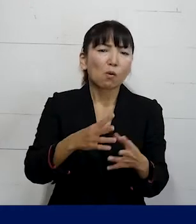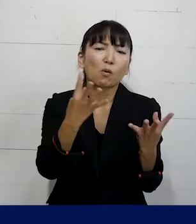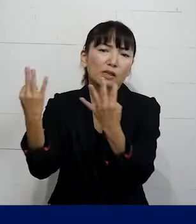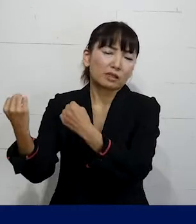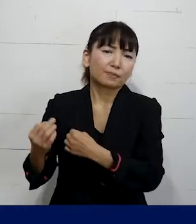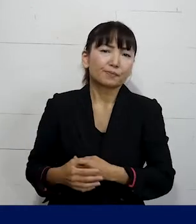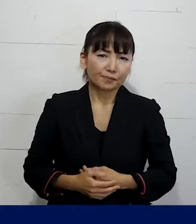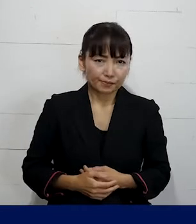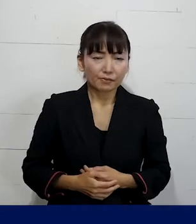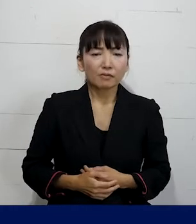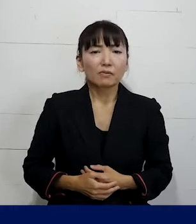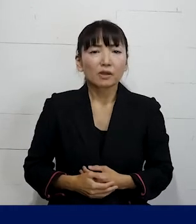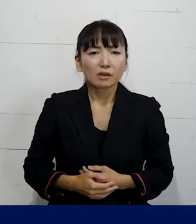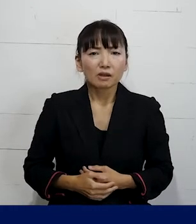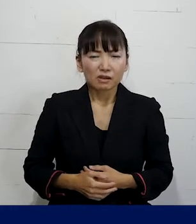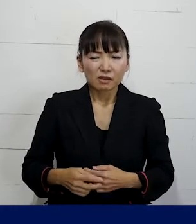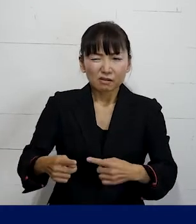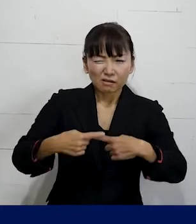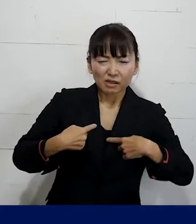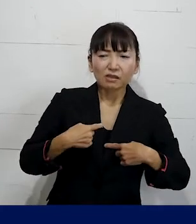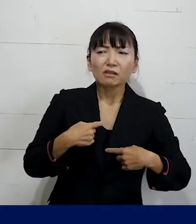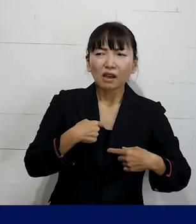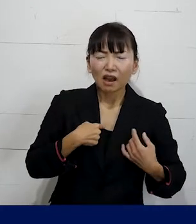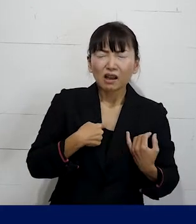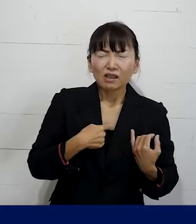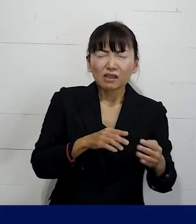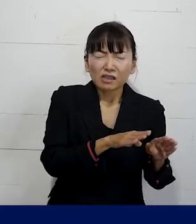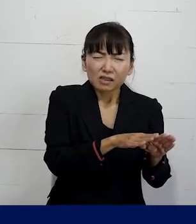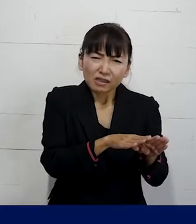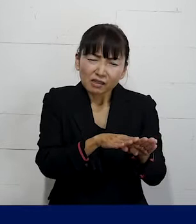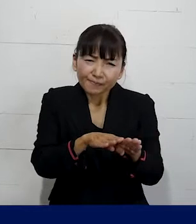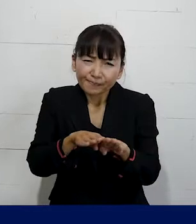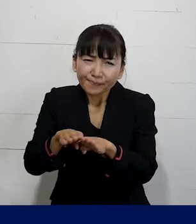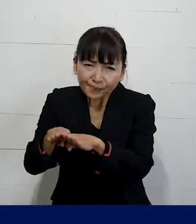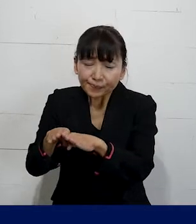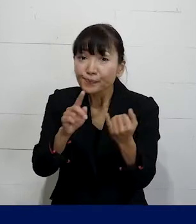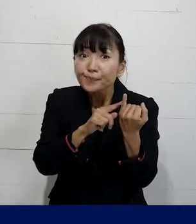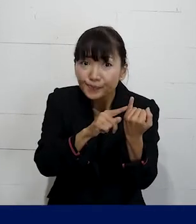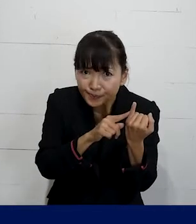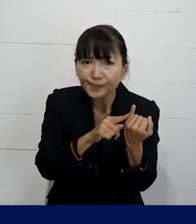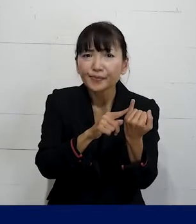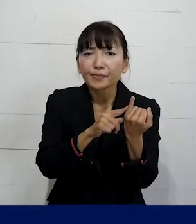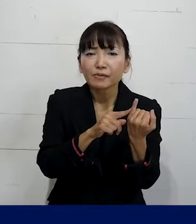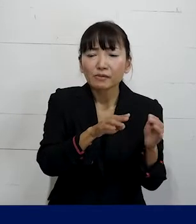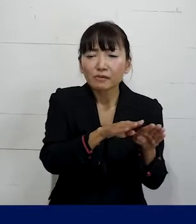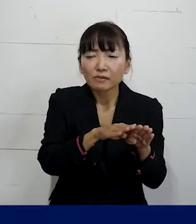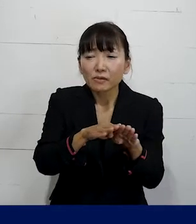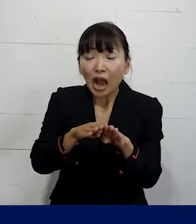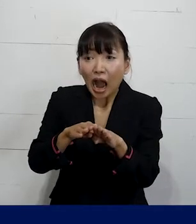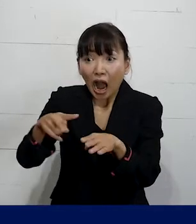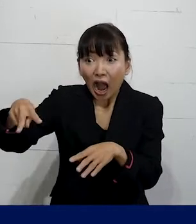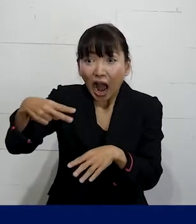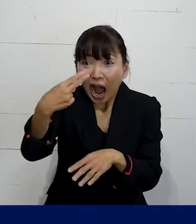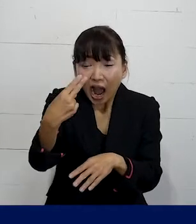そのSOGIハラによって休職せざるを得なかった 仲間は休職期間がもう満了してしまう